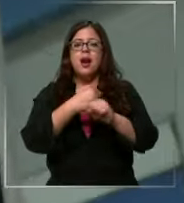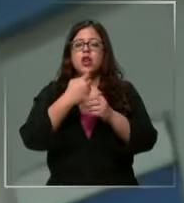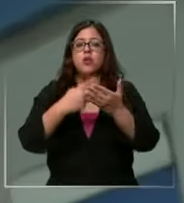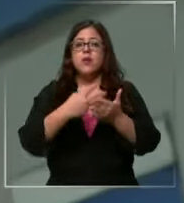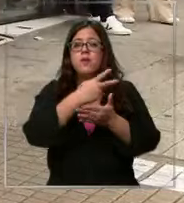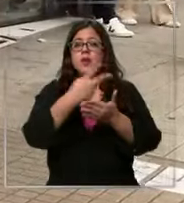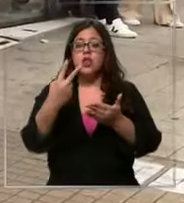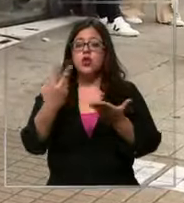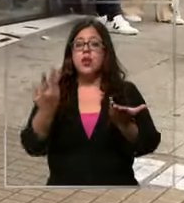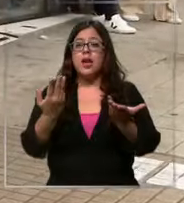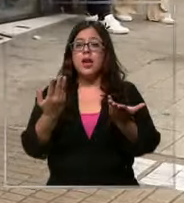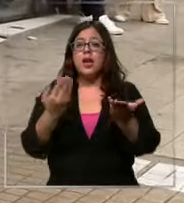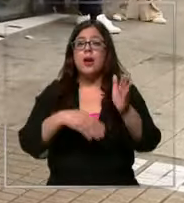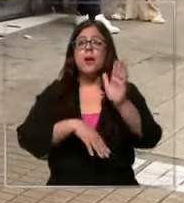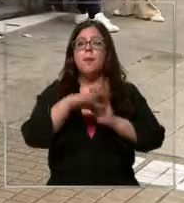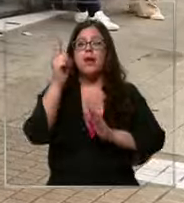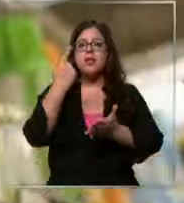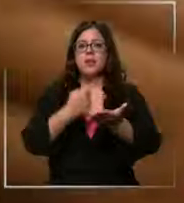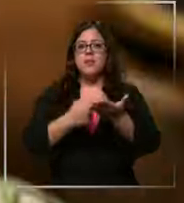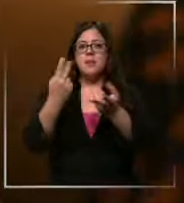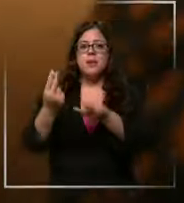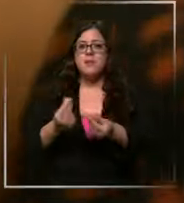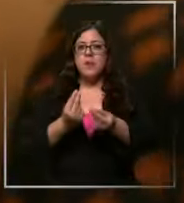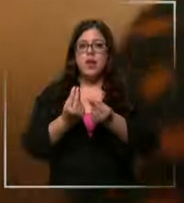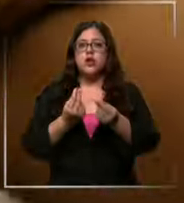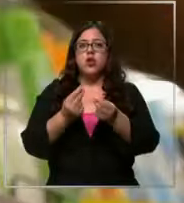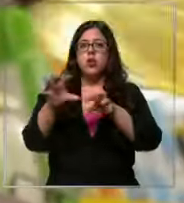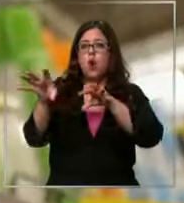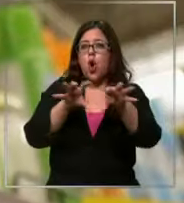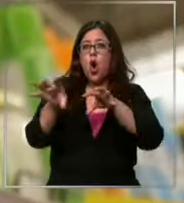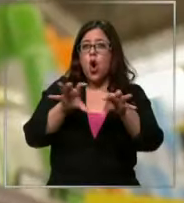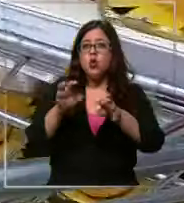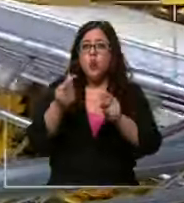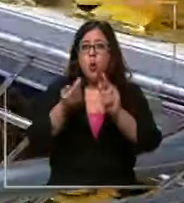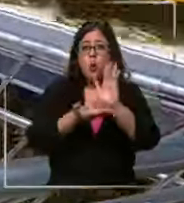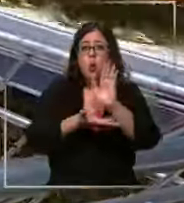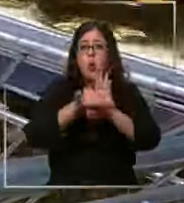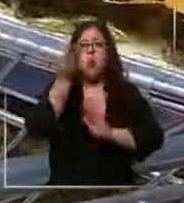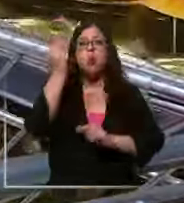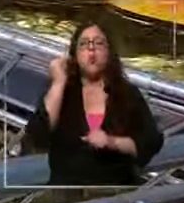superamos la Barrera de los 1000 pesos y varios los productos elevaron sus valores rápidamente